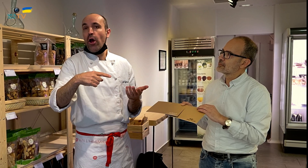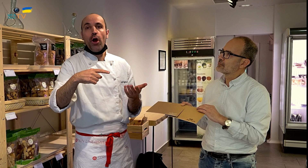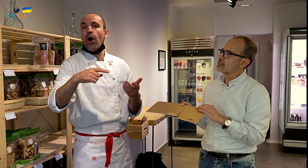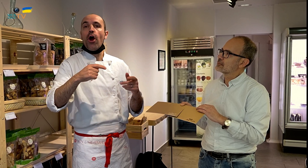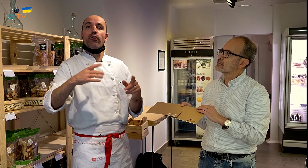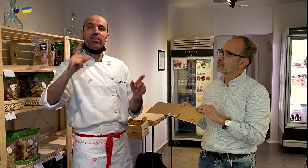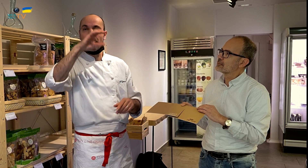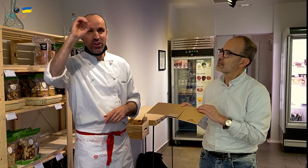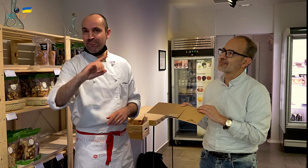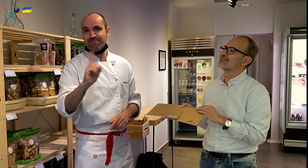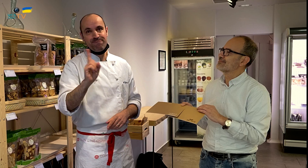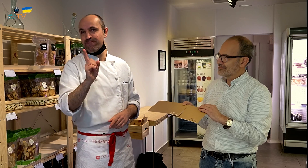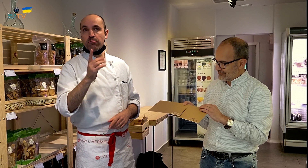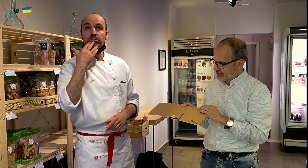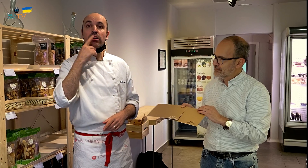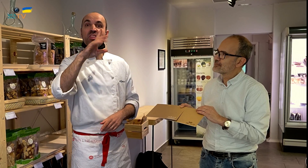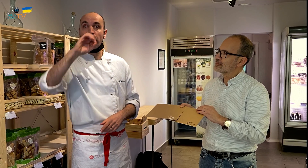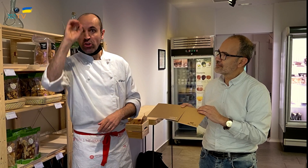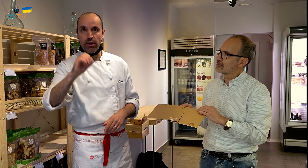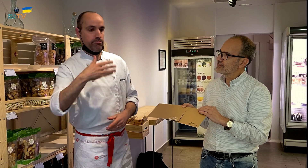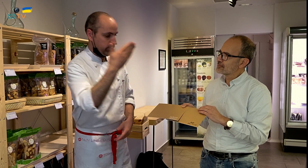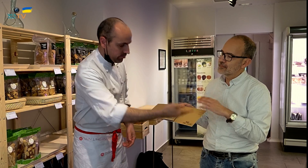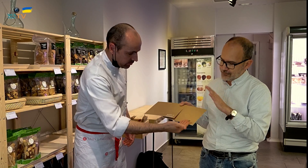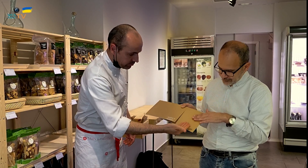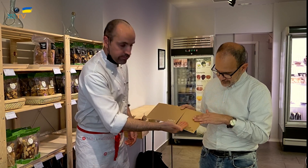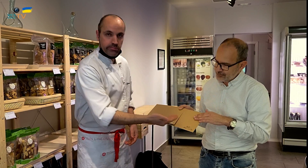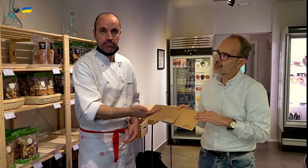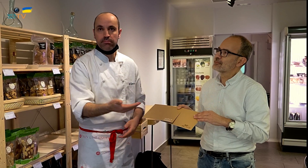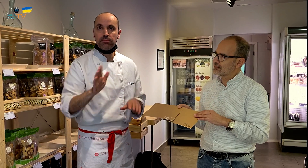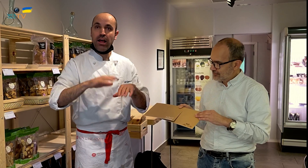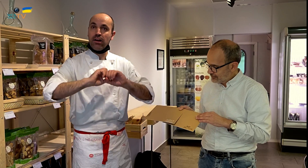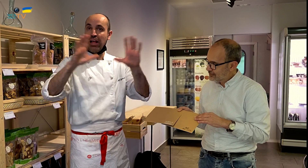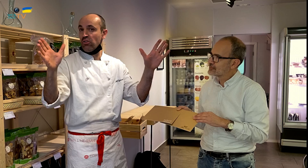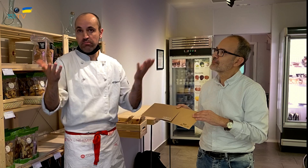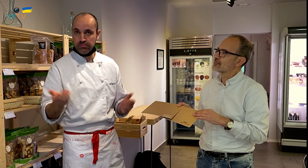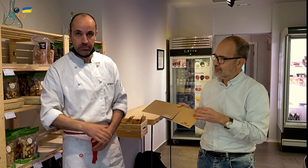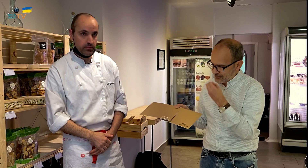pero no el 100 % de ellos. Para el 100% está esta otra tarjeta, para dejarlo claro.